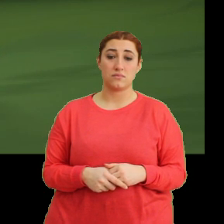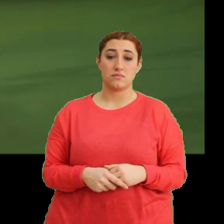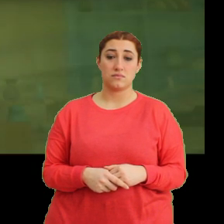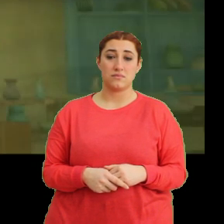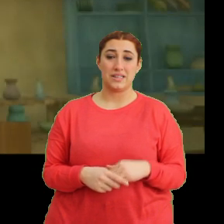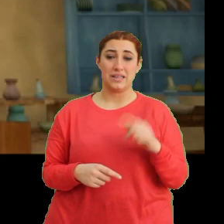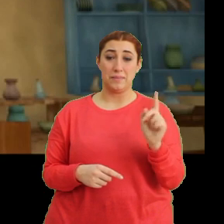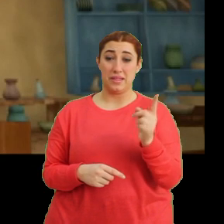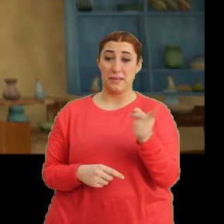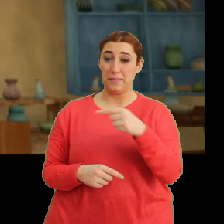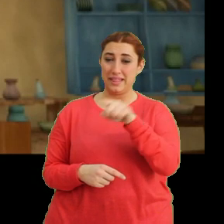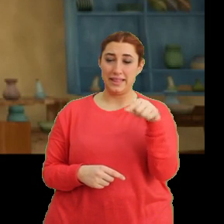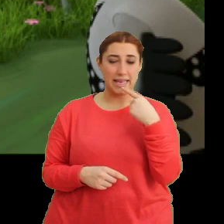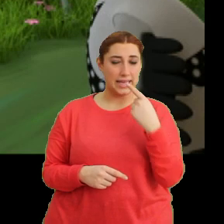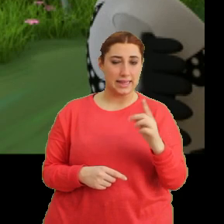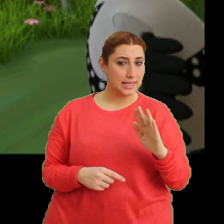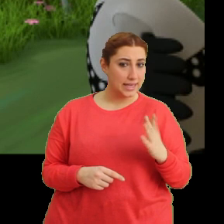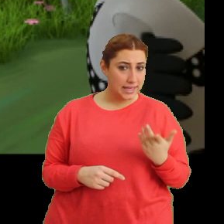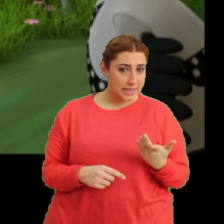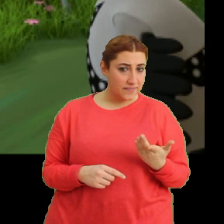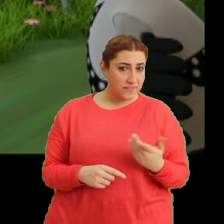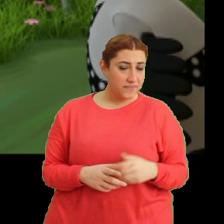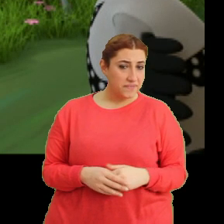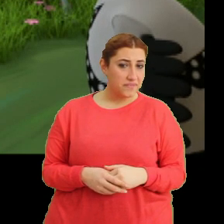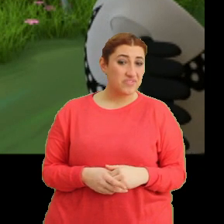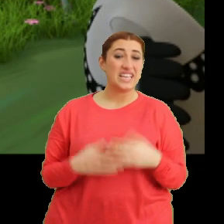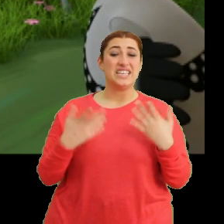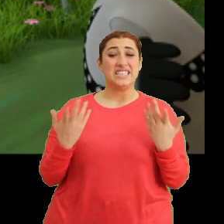Bazı şeyleri derken? Ee şey...